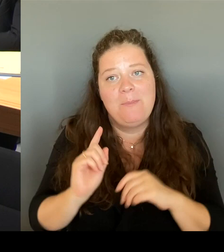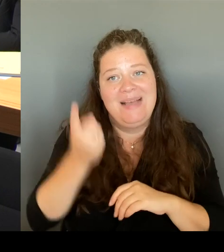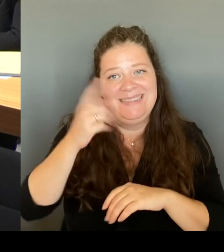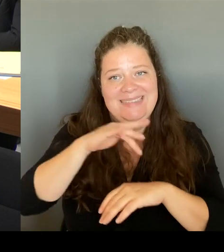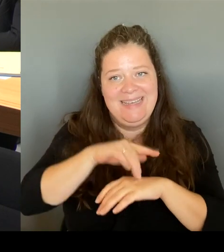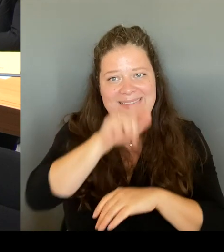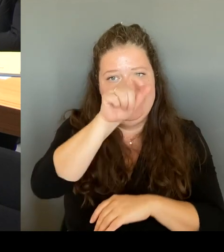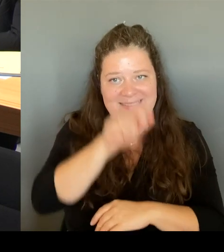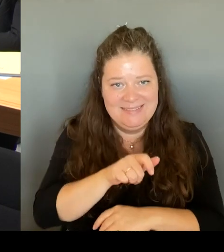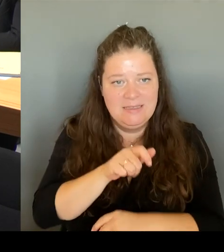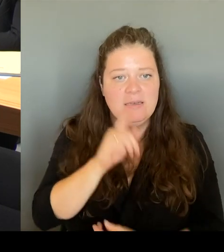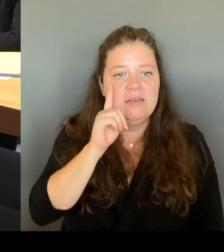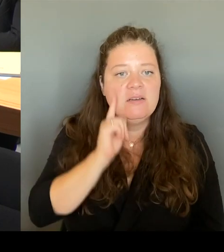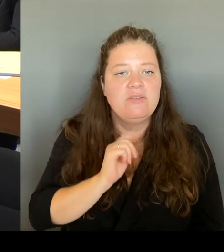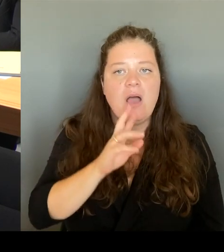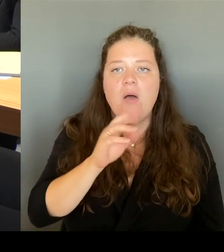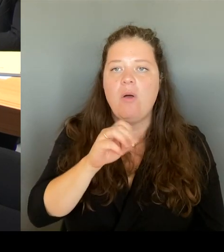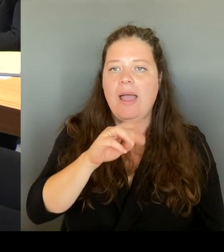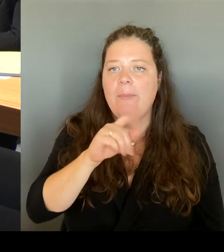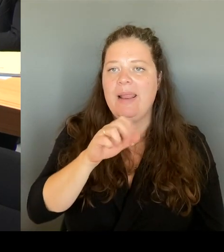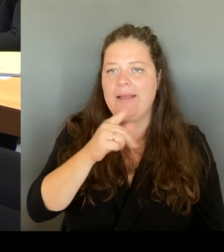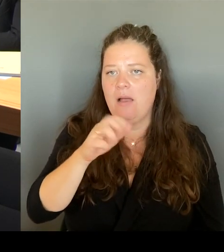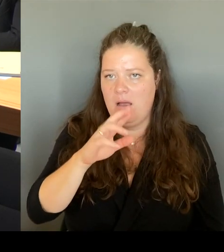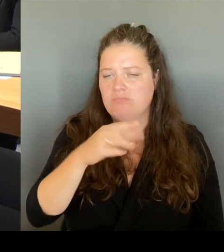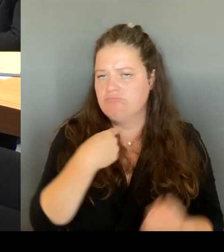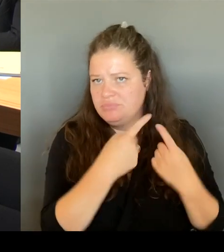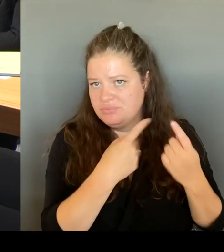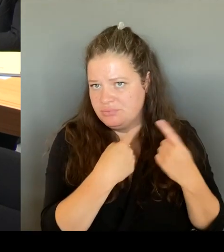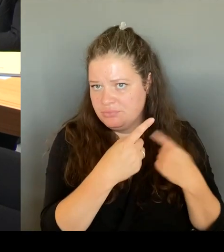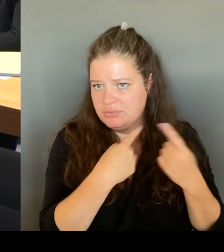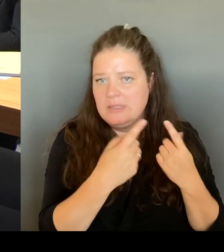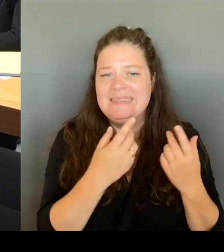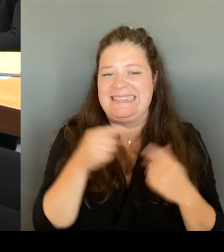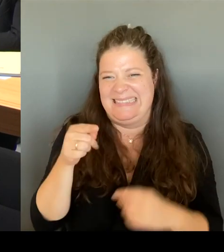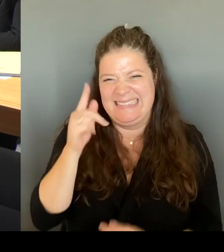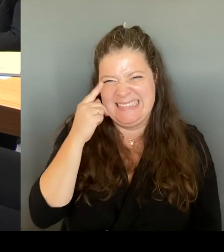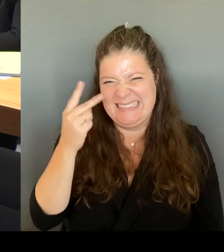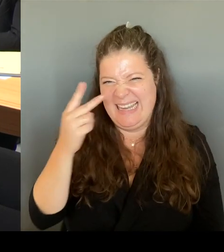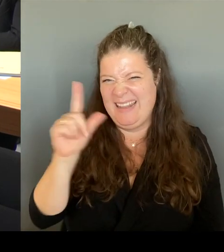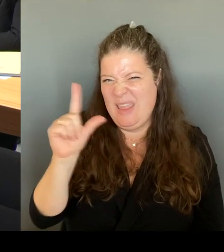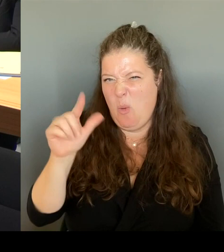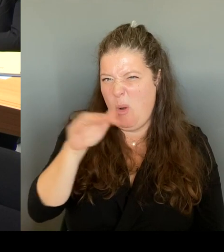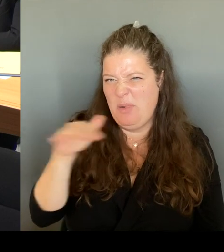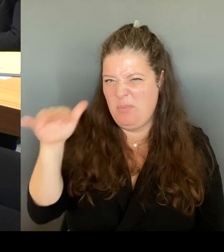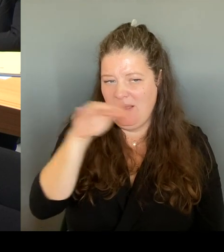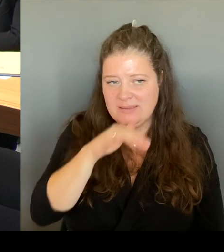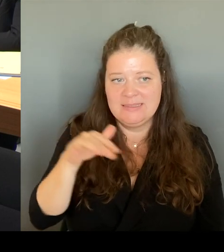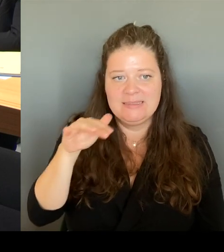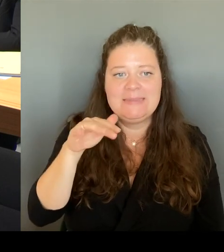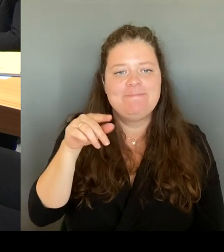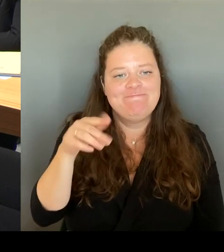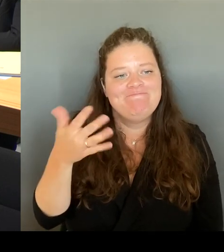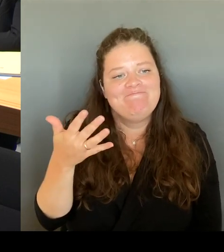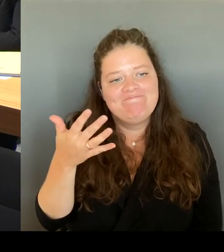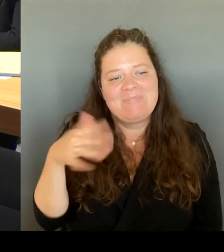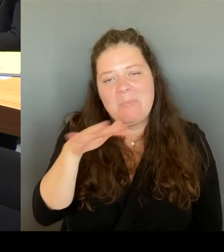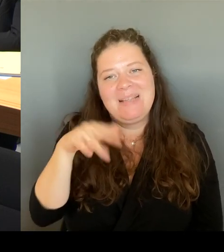Leopoldplatz natürlich um einen Platz handelt mit sozialen Brennpunkten. Das heißt also, dort